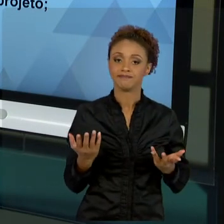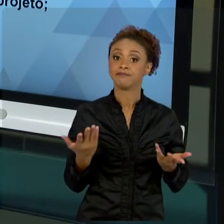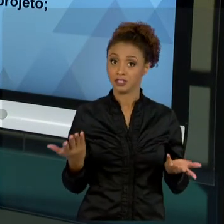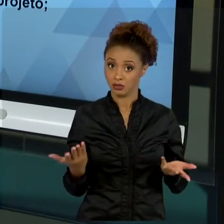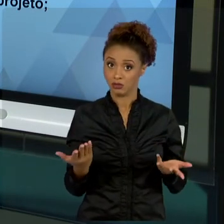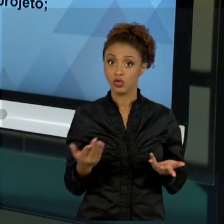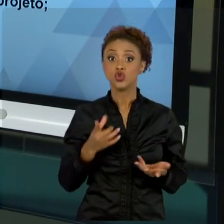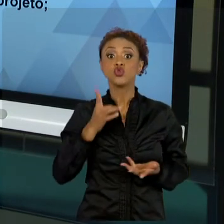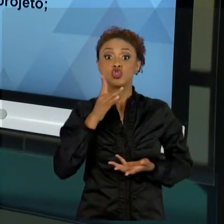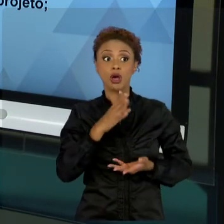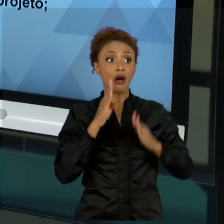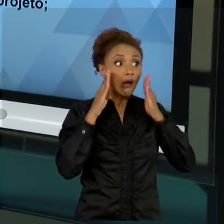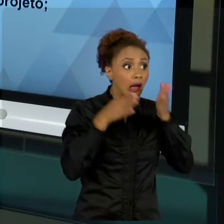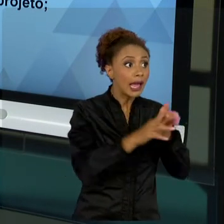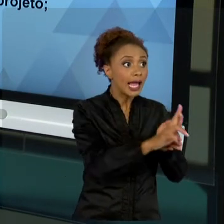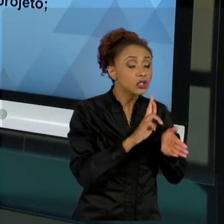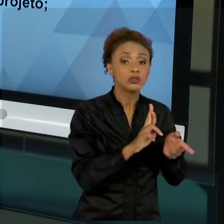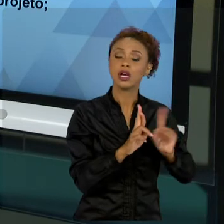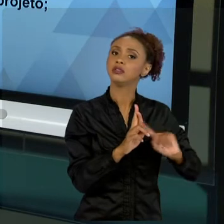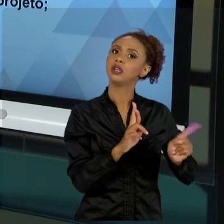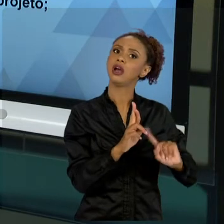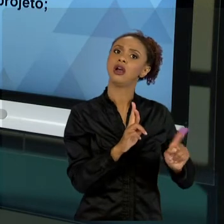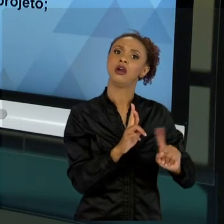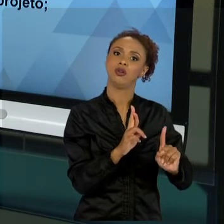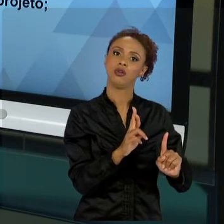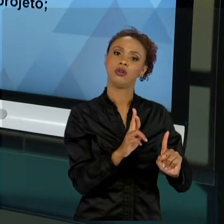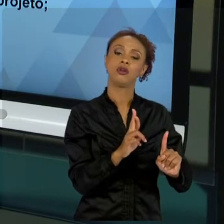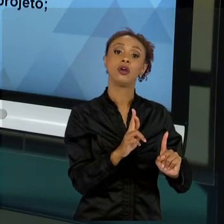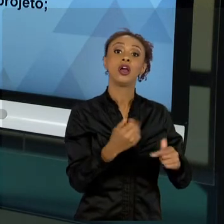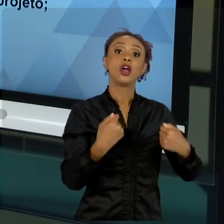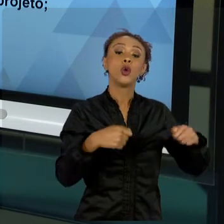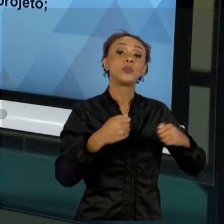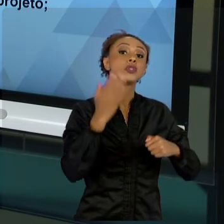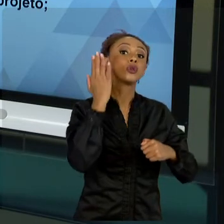RESULTADO, A IDENTIFICAÇÃO DESSE PROBLEMA PARA